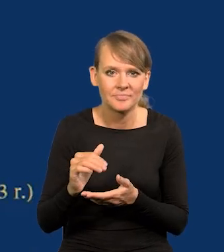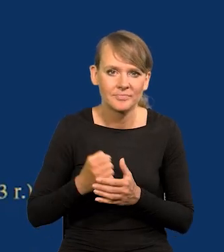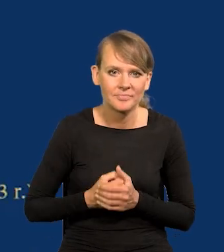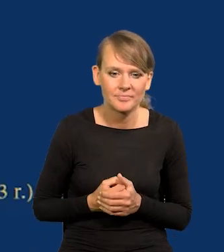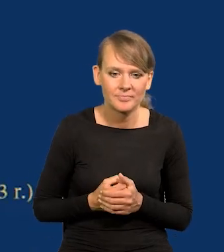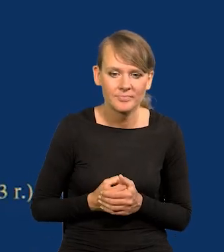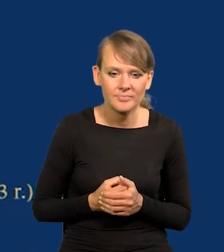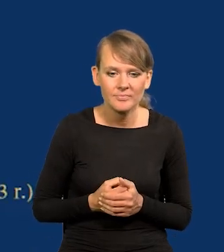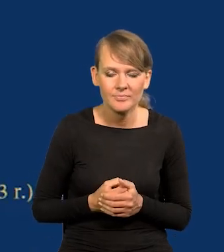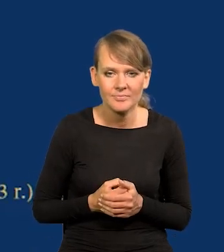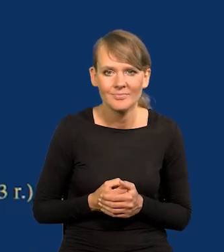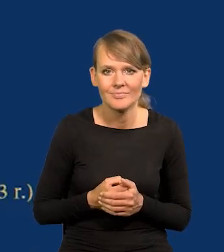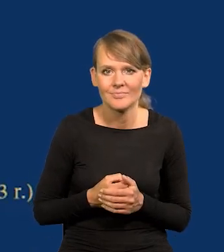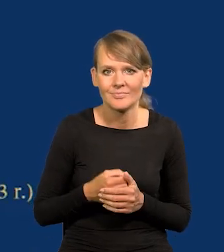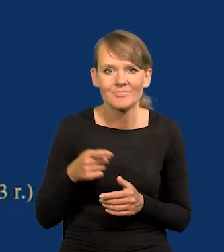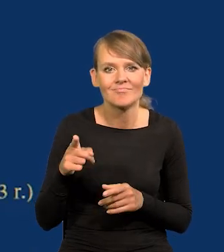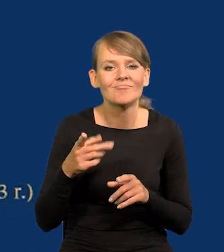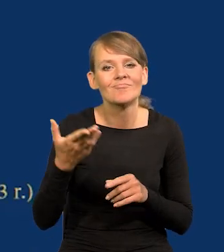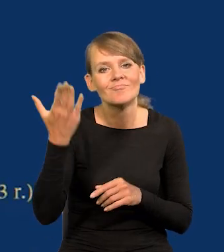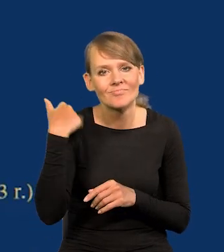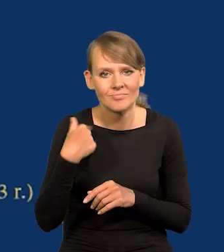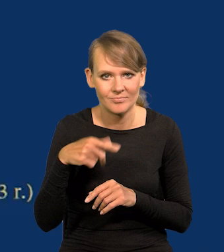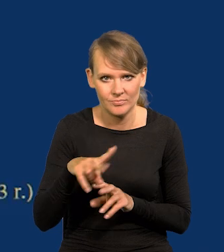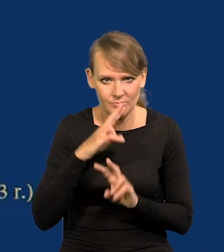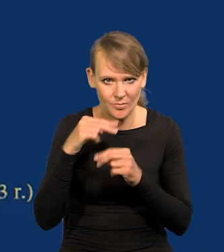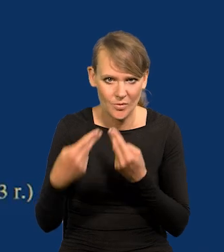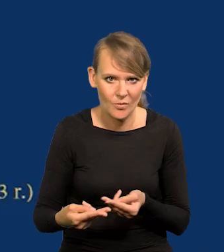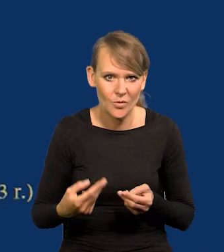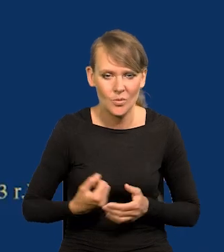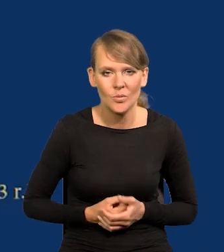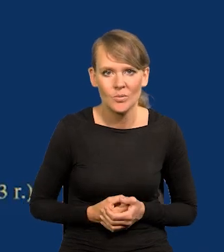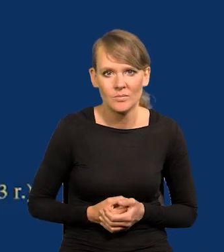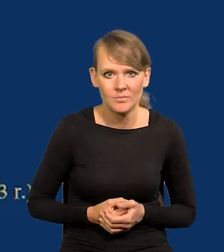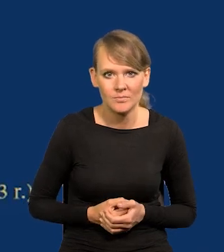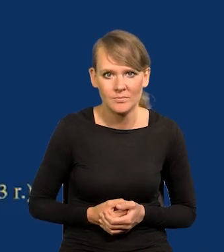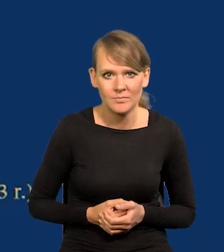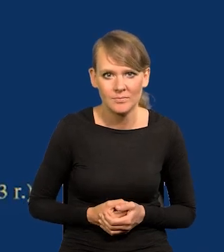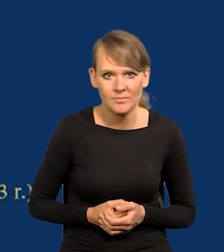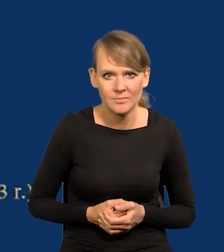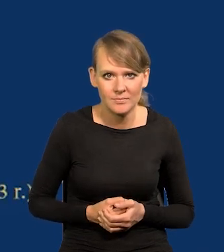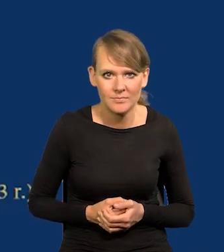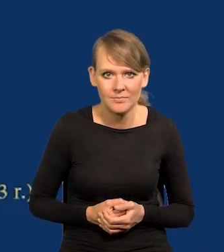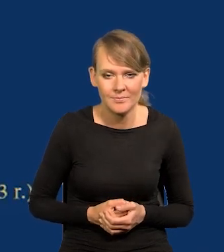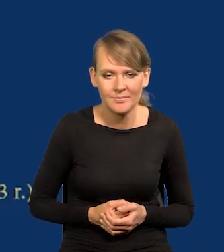jak powiedziałem właśnie, wcześniejszego. Ale nie jakoś katastroficzne.